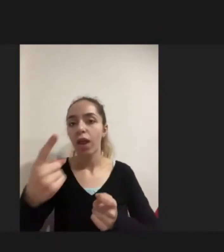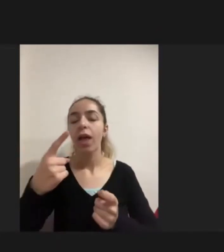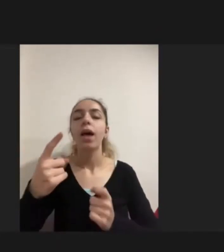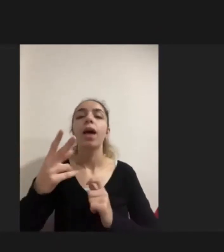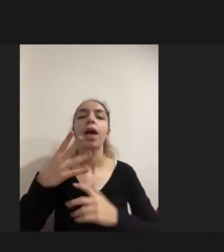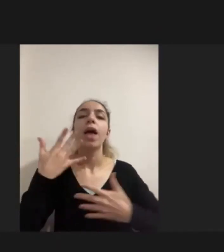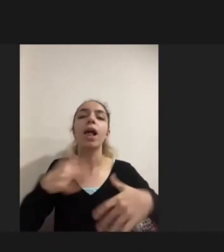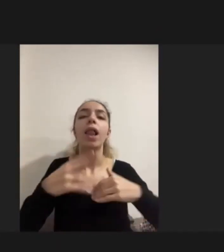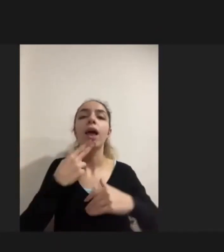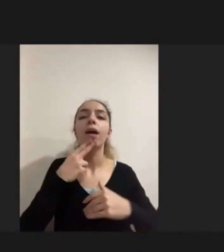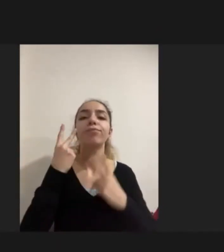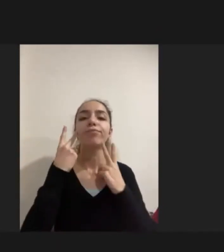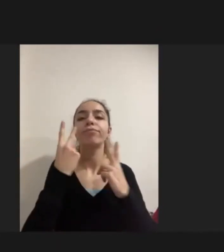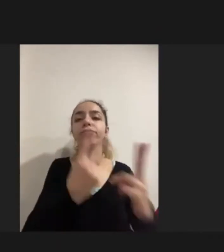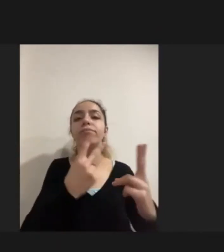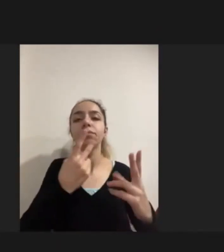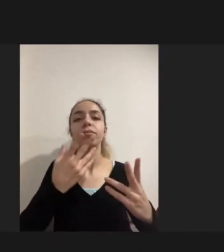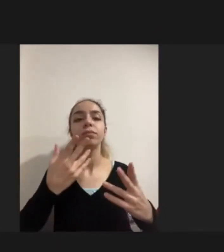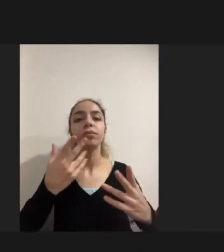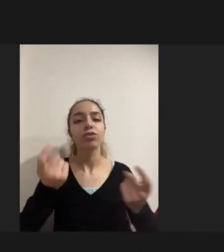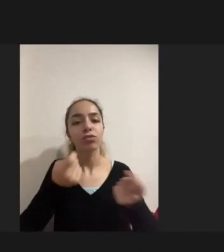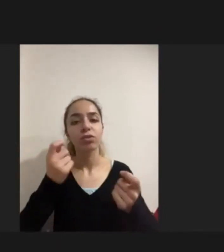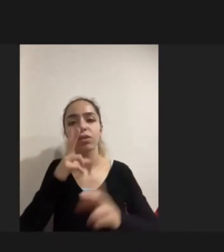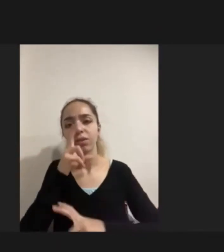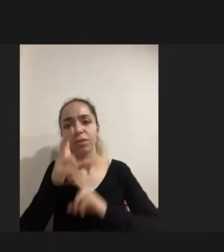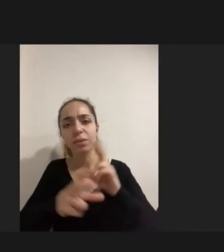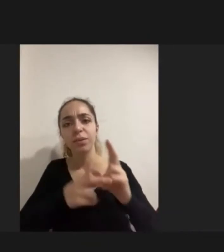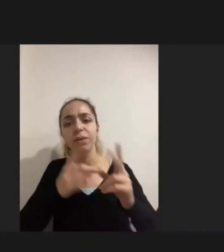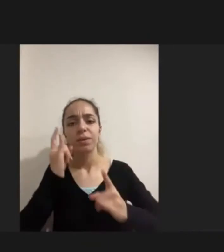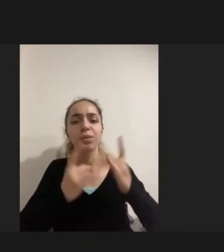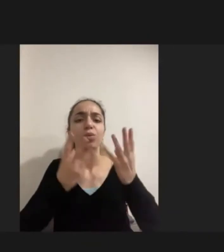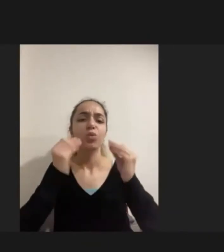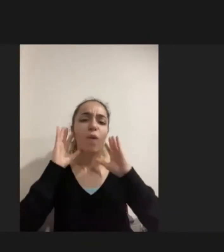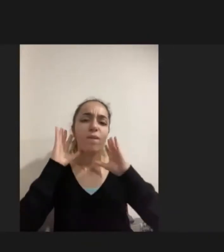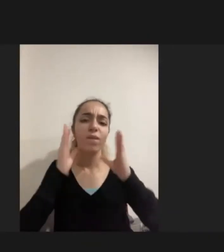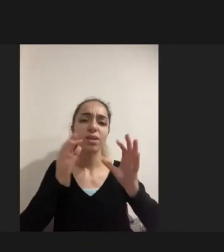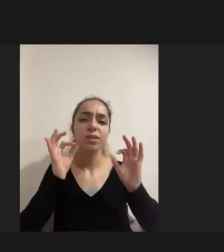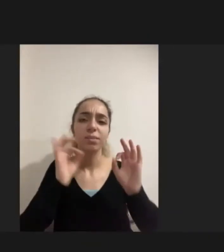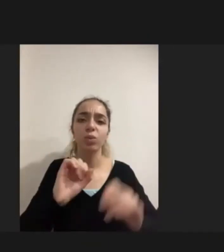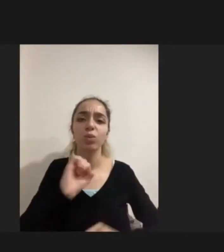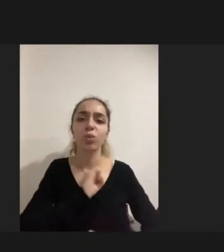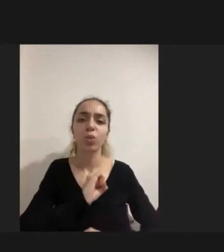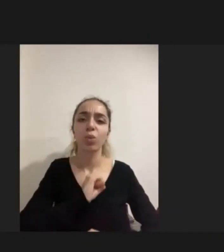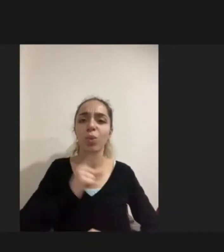Çeşitli istismarlara maruz kalabileceği korkusuyla aileler tarafından da engellenmekte